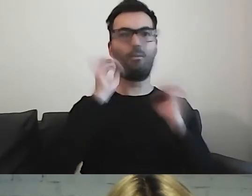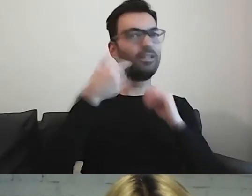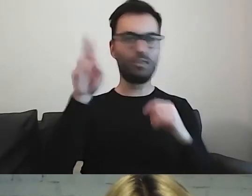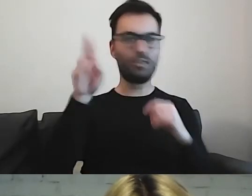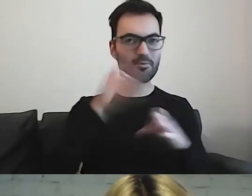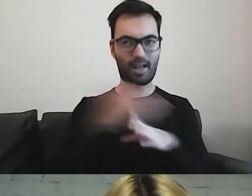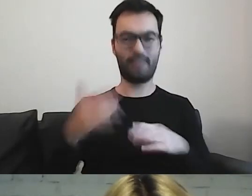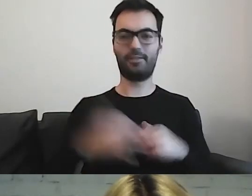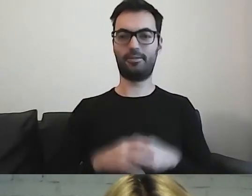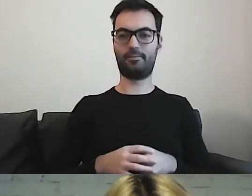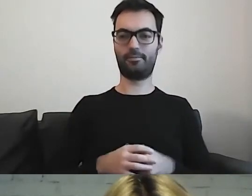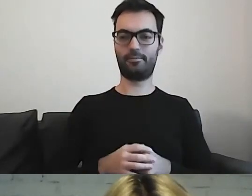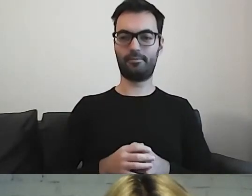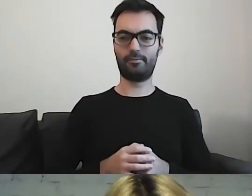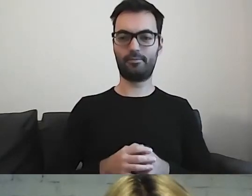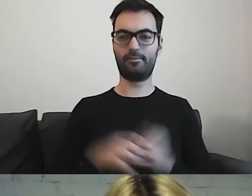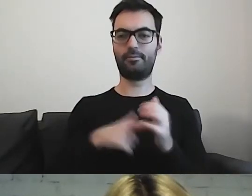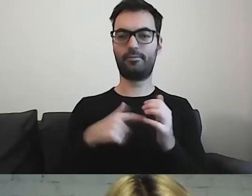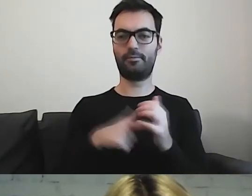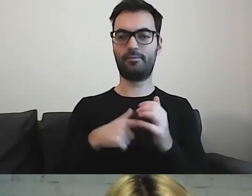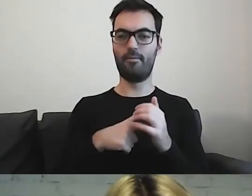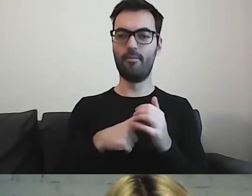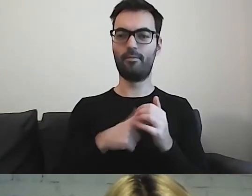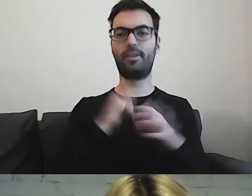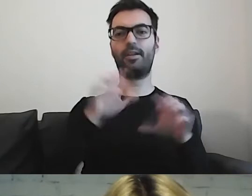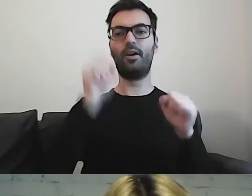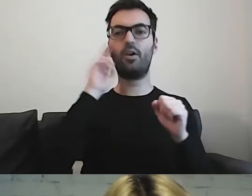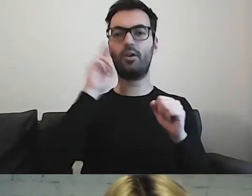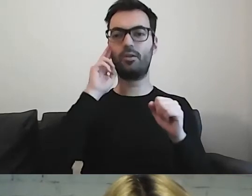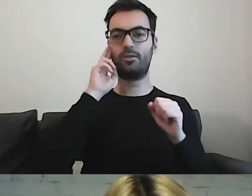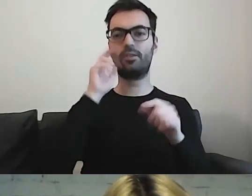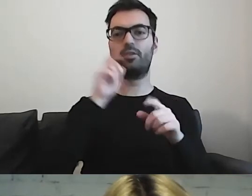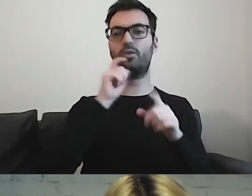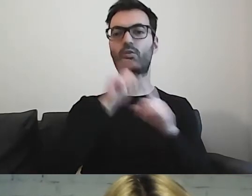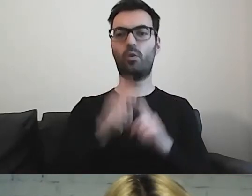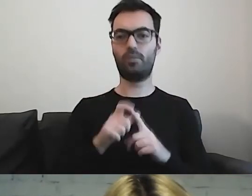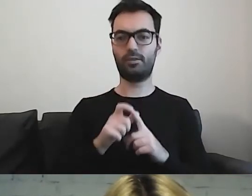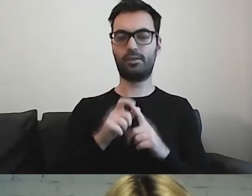Przechodząc do zrozumienia słownictwa i zasad społecznych,